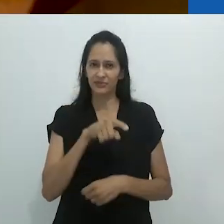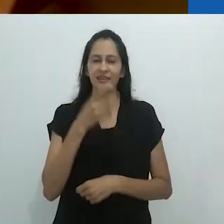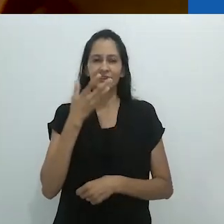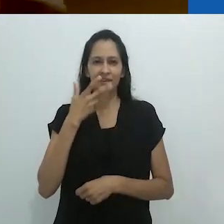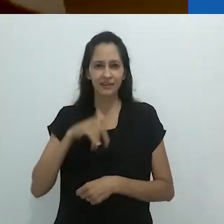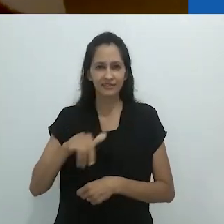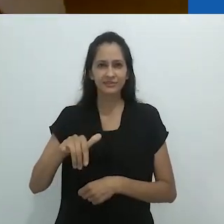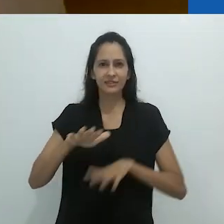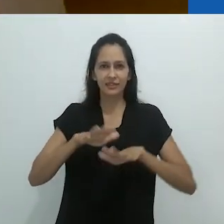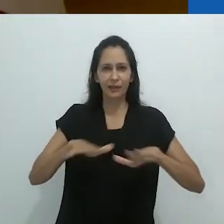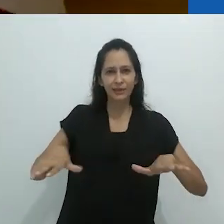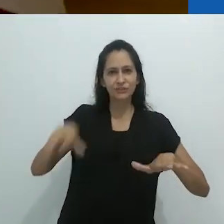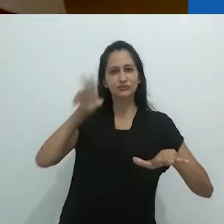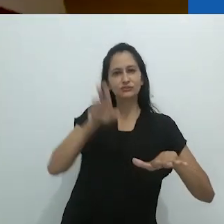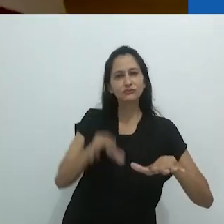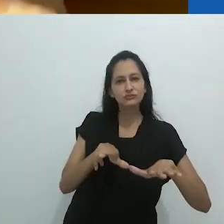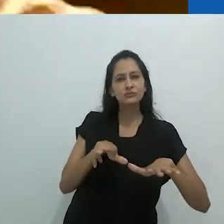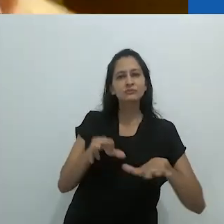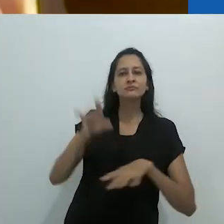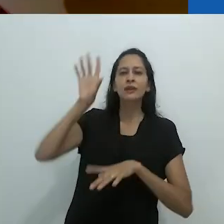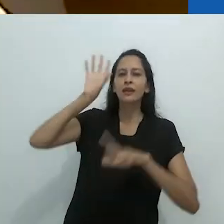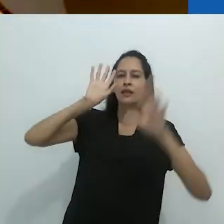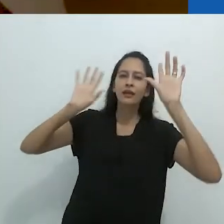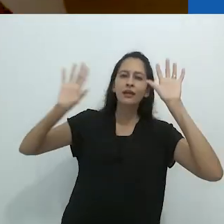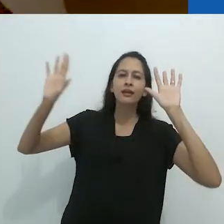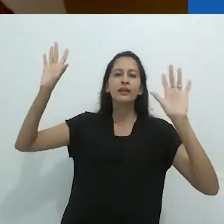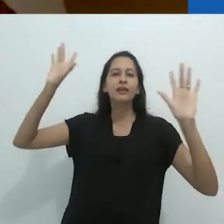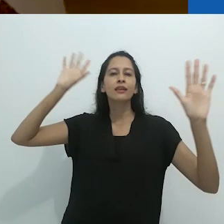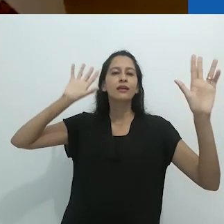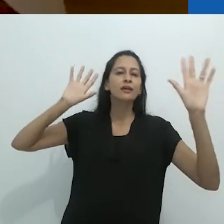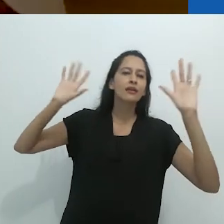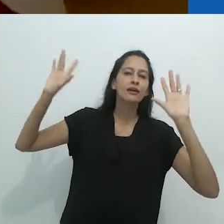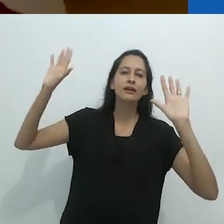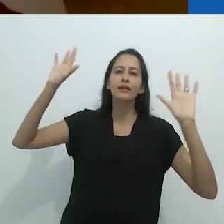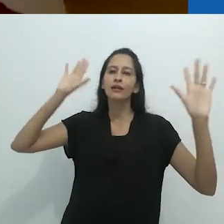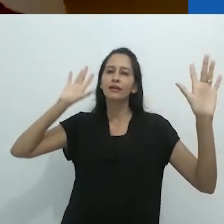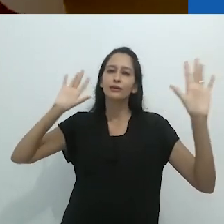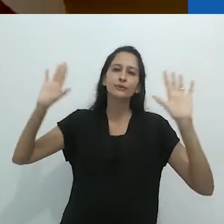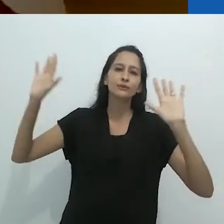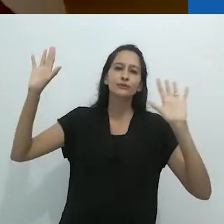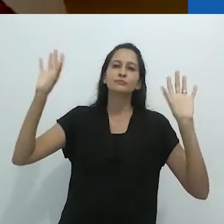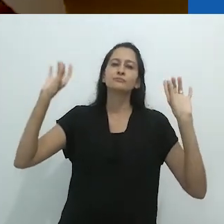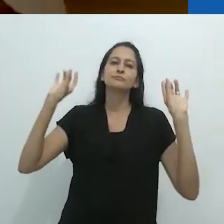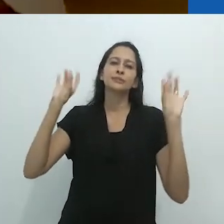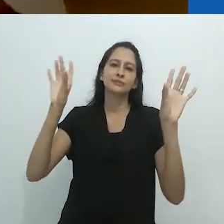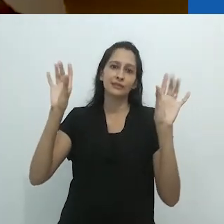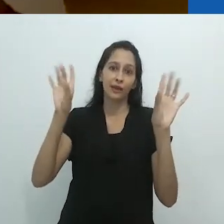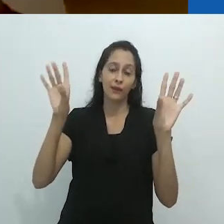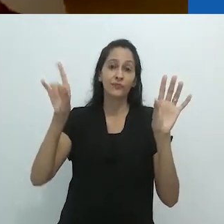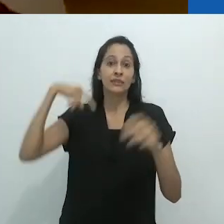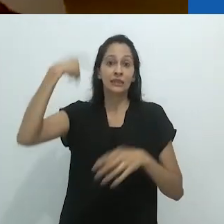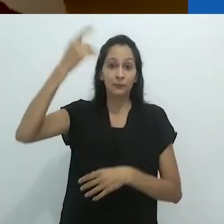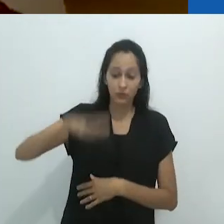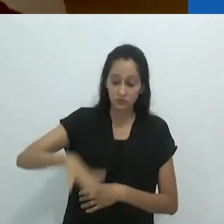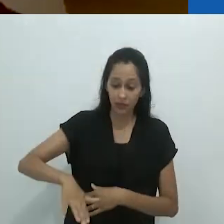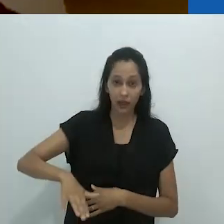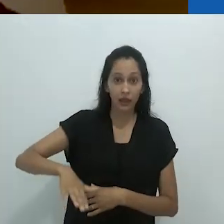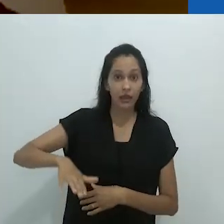O que estou entendendo é que esta criança deitada no tapete está vivendo em um mundo encantado,